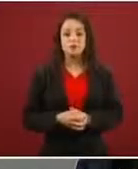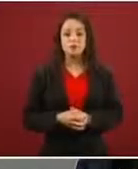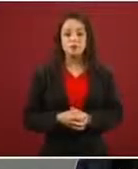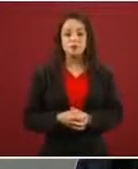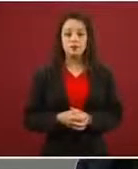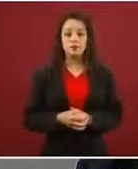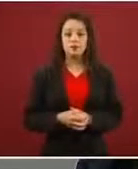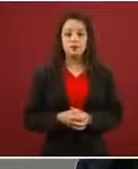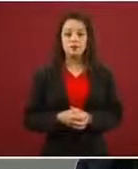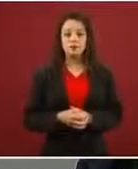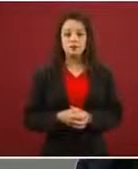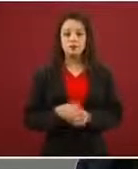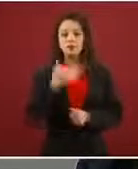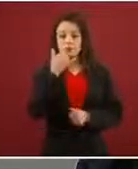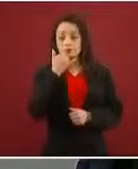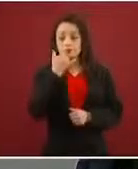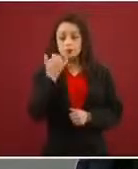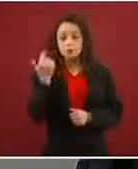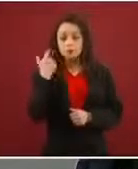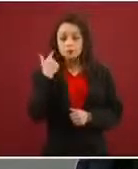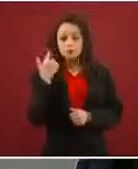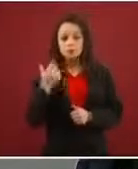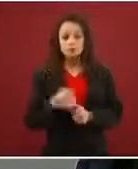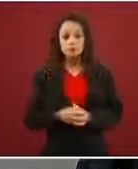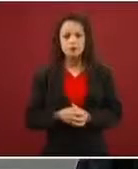Perdón me salté eso.